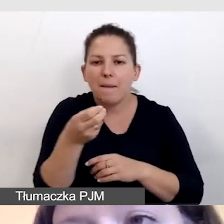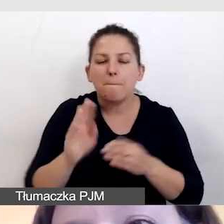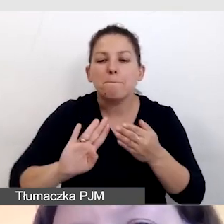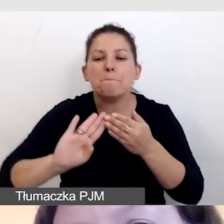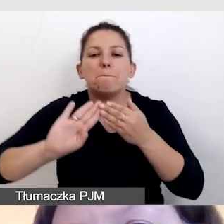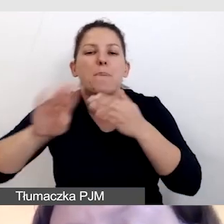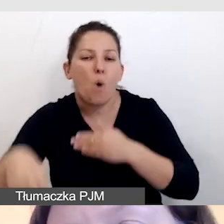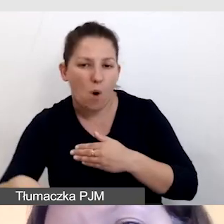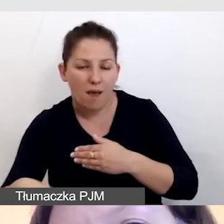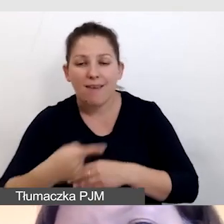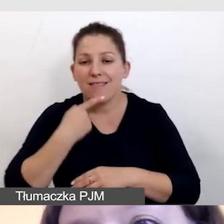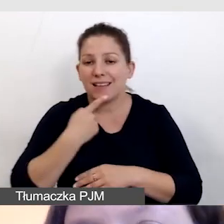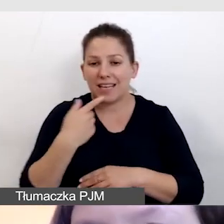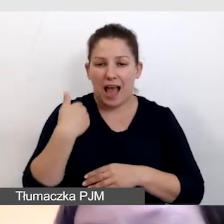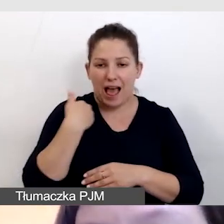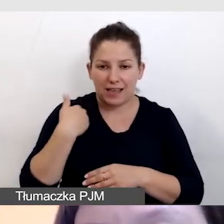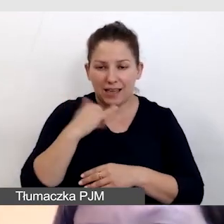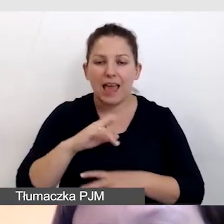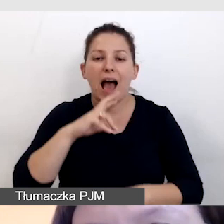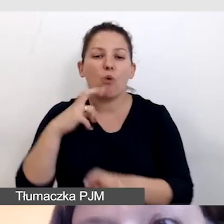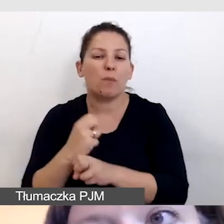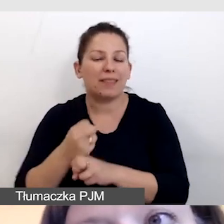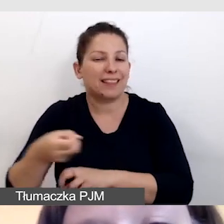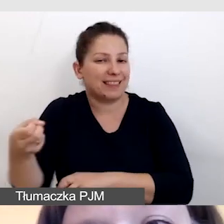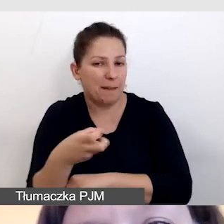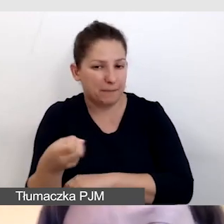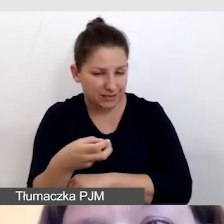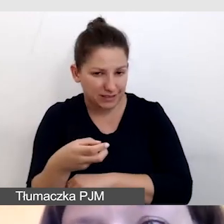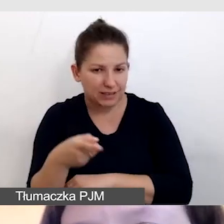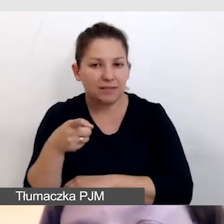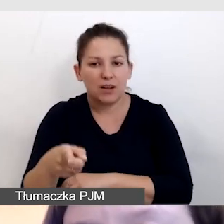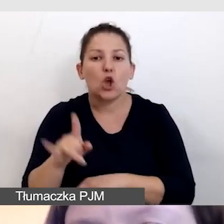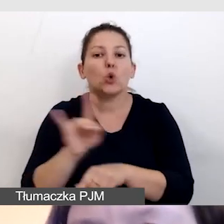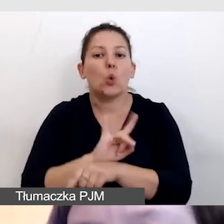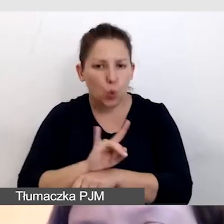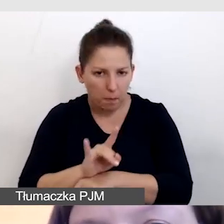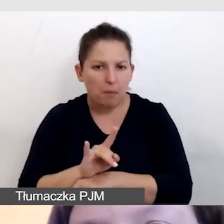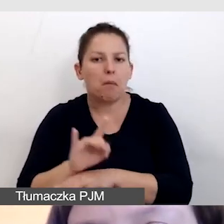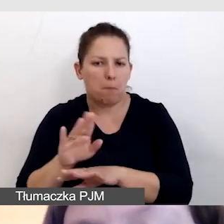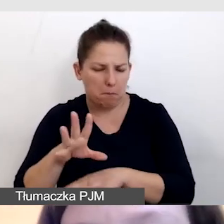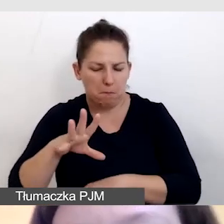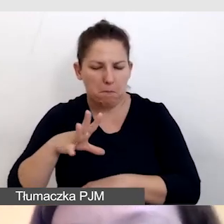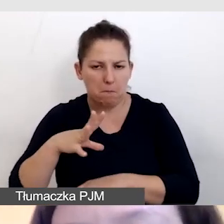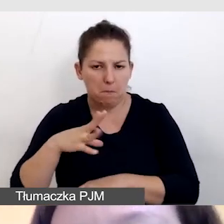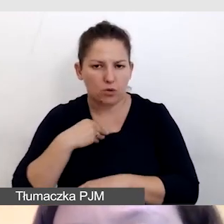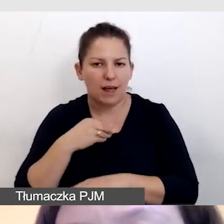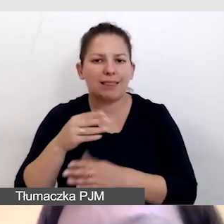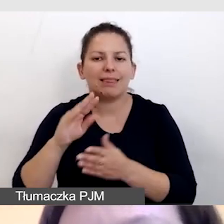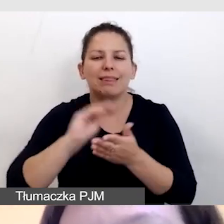W napisach angielskich i przy automatycznych napisach, YouTube obsługuje tekstowe napisy na żywo.